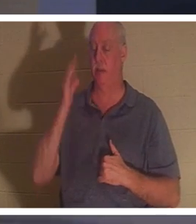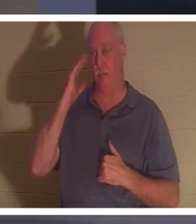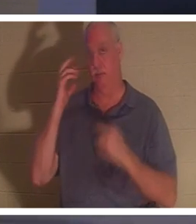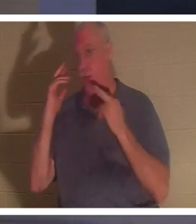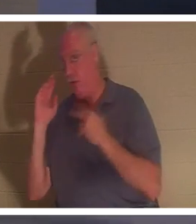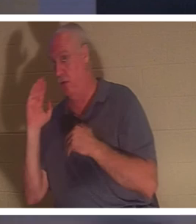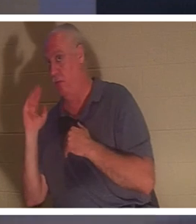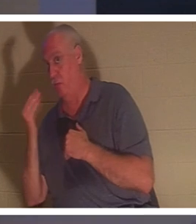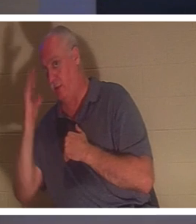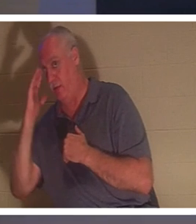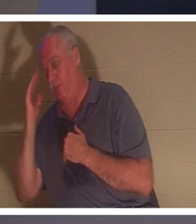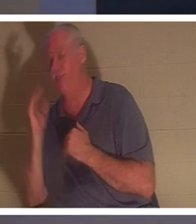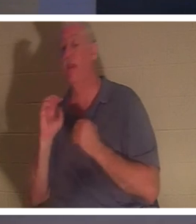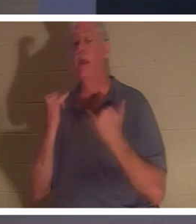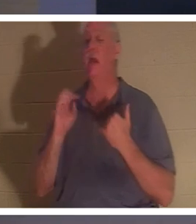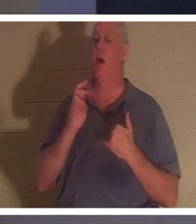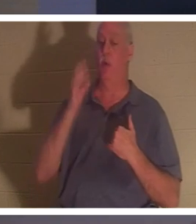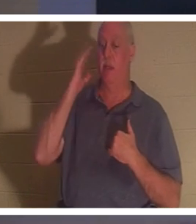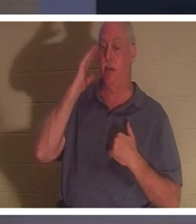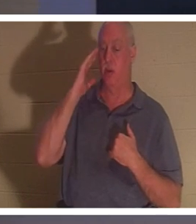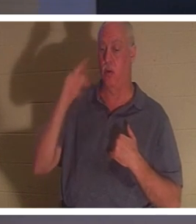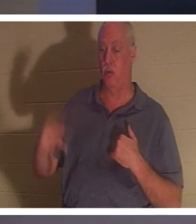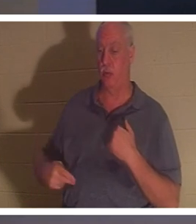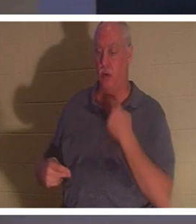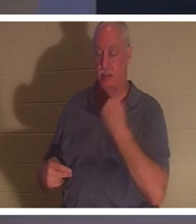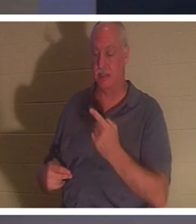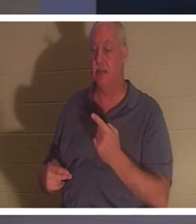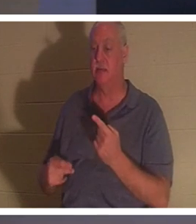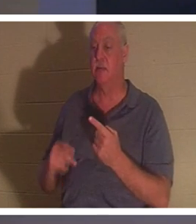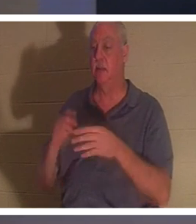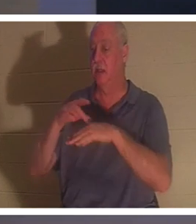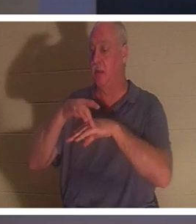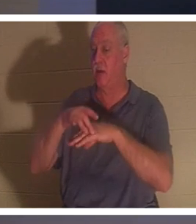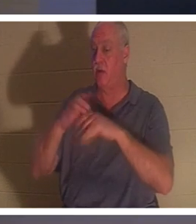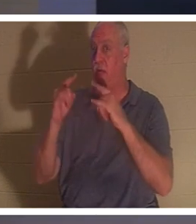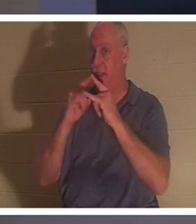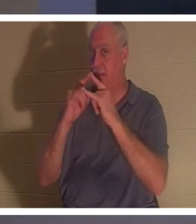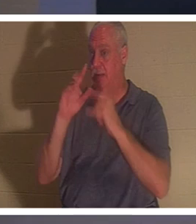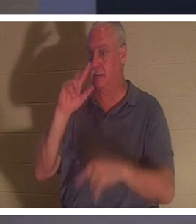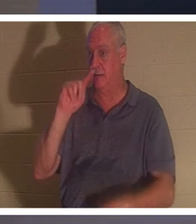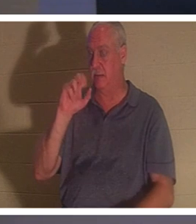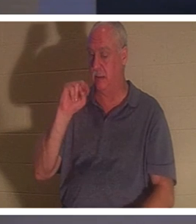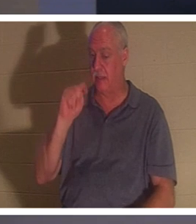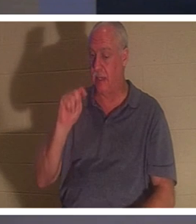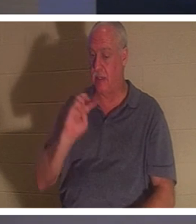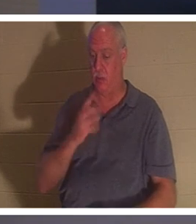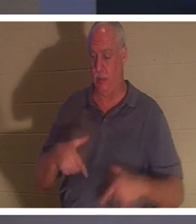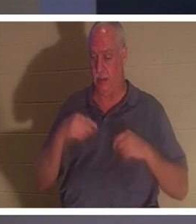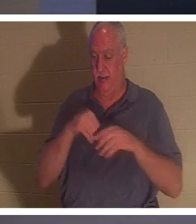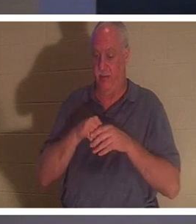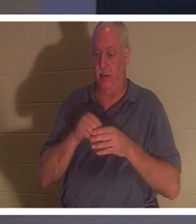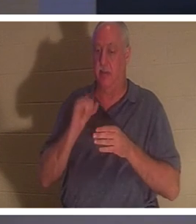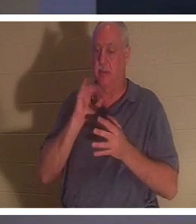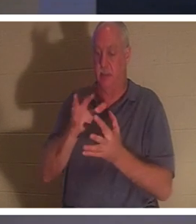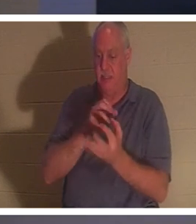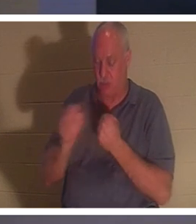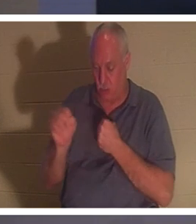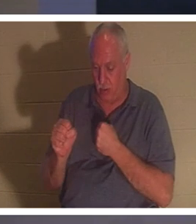Verstehen Sie es? „Jetzt wissen wir“, sagt er, „das irdische Zelt, in dem wir leben, ist zerstört, wir haben ein Gebäude